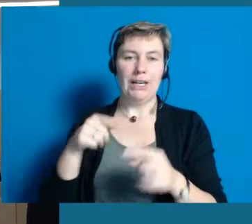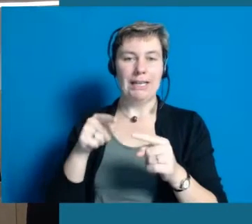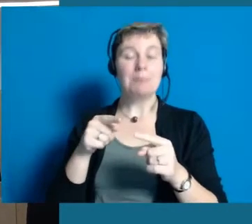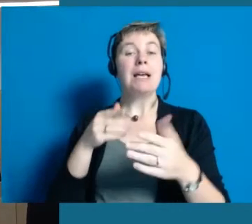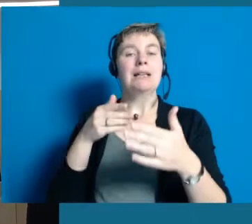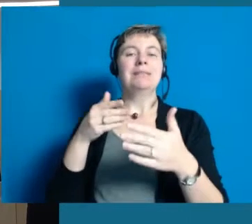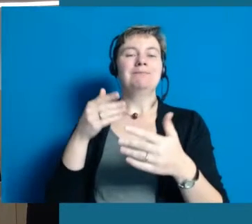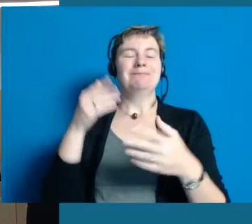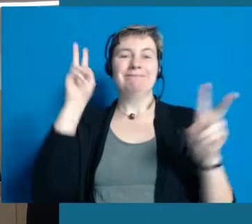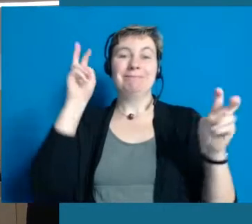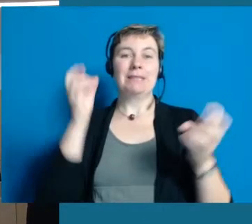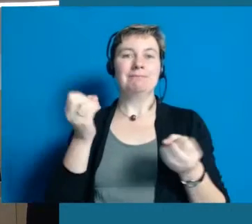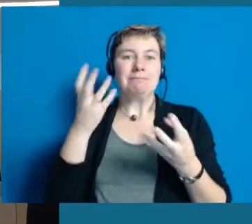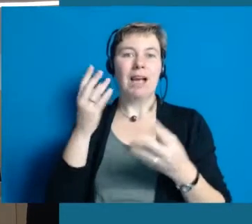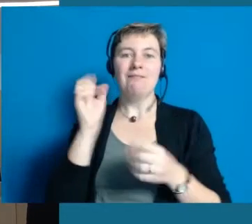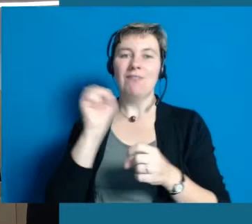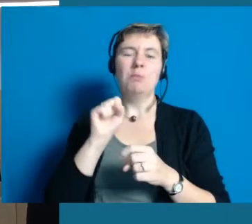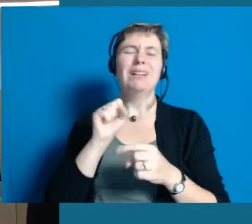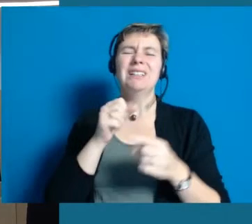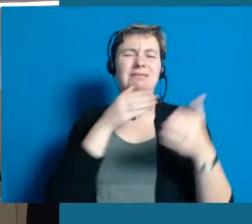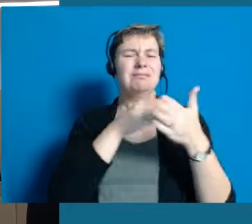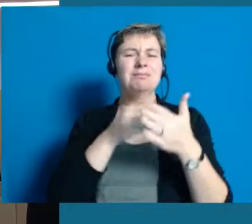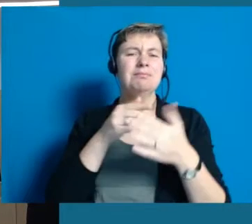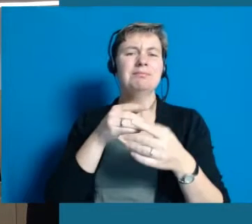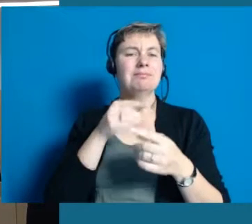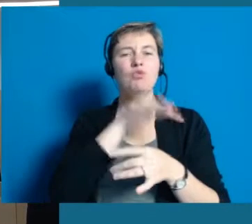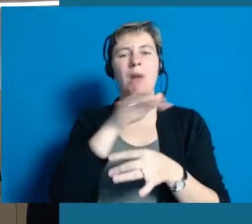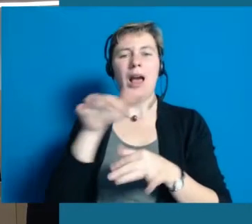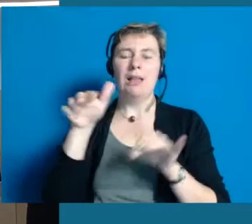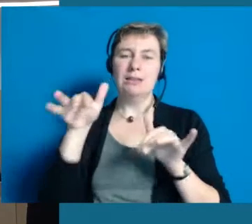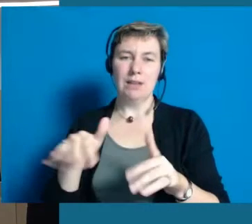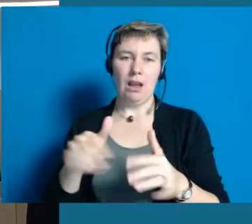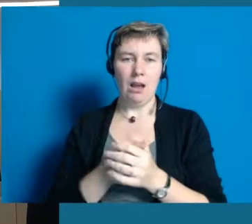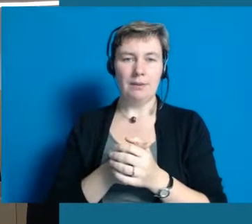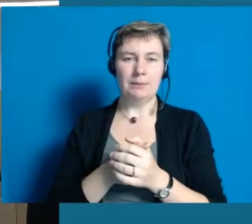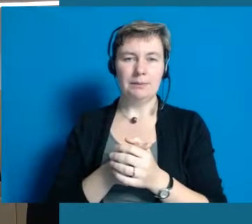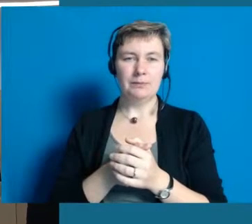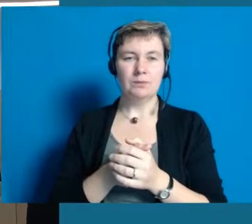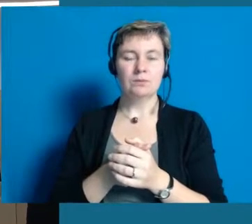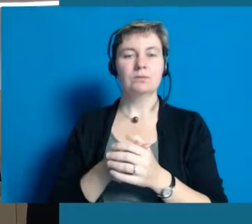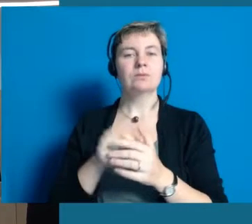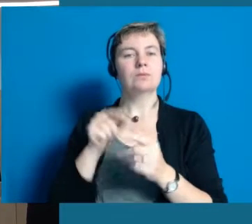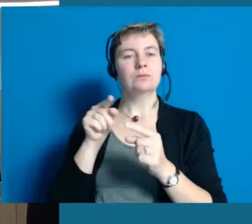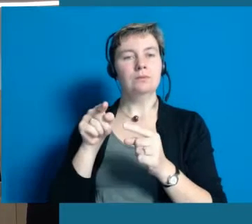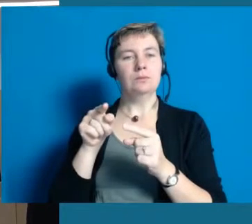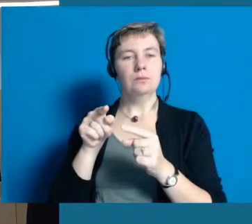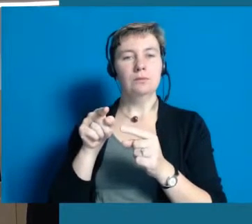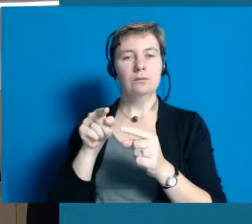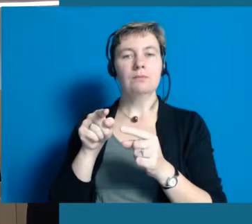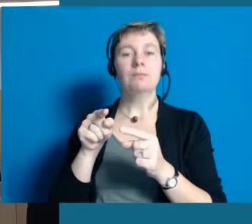Barrieren für Menschen sind immer da. Deswegen war es für uns sehr gut und auch zeitlich passend,